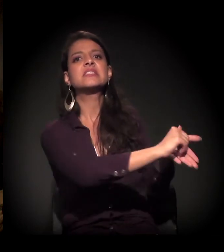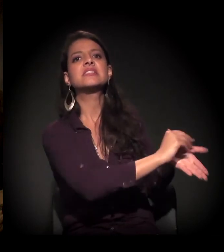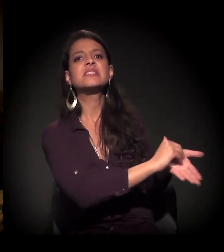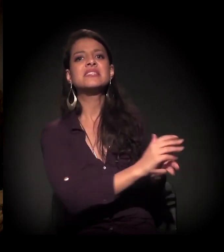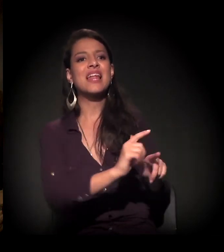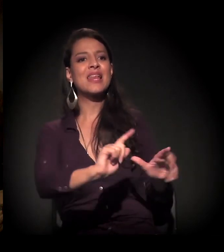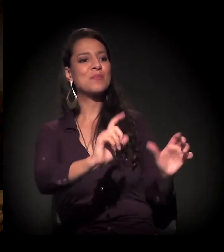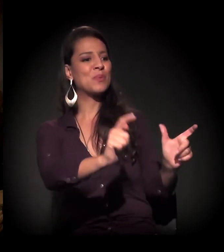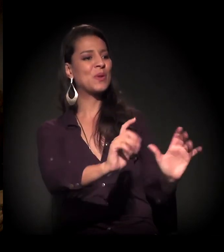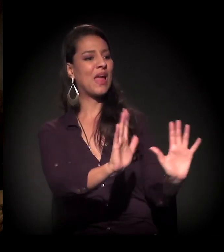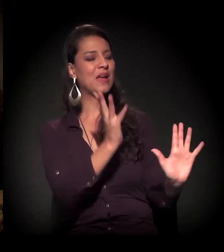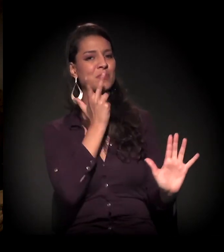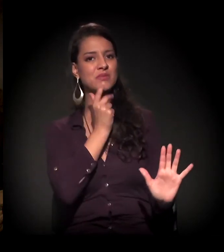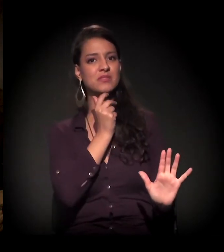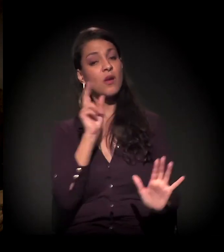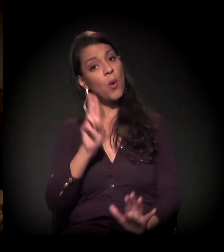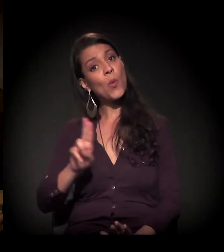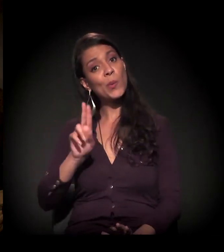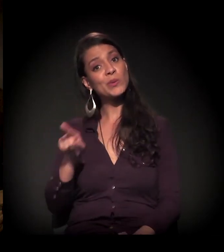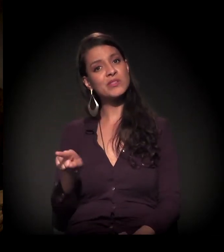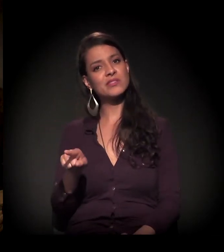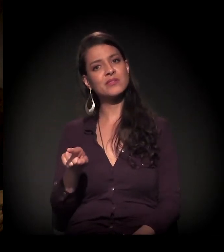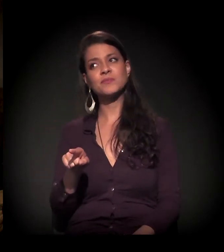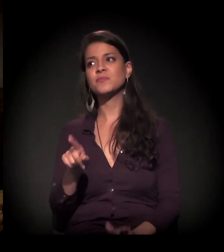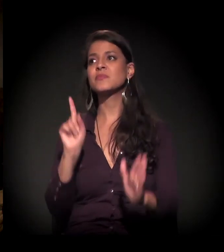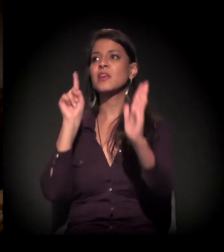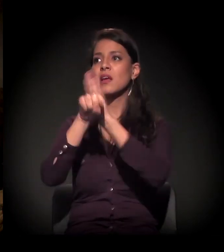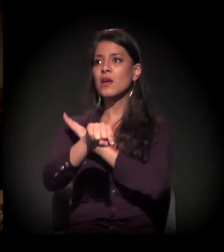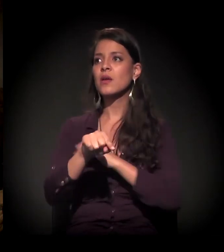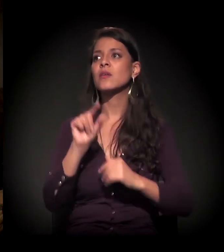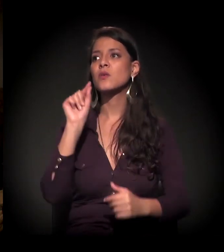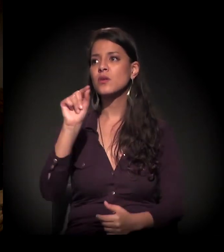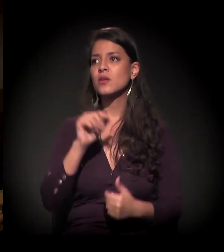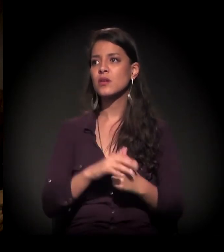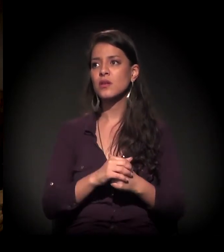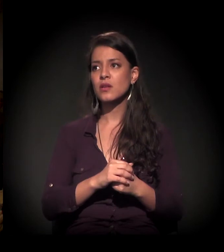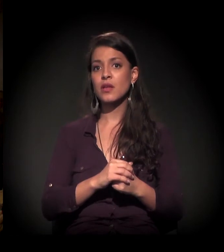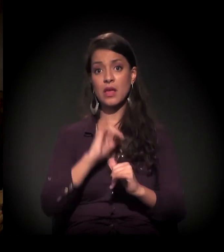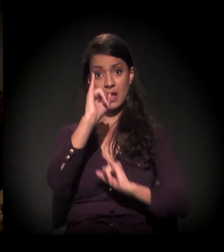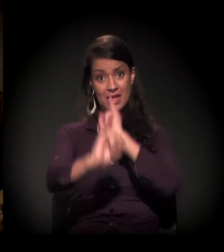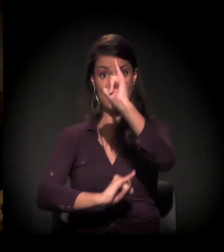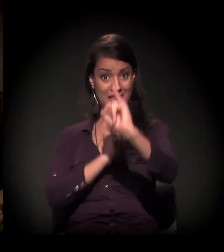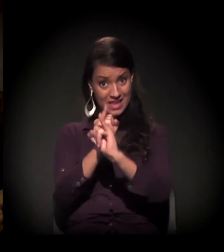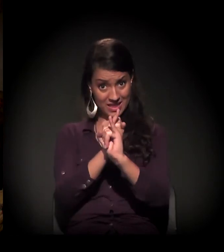O que eu queria dizer é o seguinte, a pergunta que eu ia fazer é sobre... Com o advento da internet,